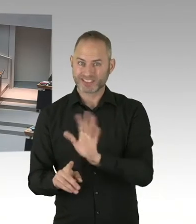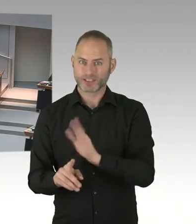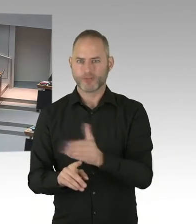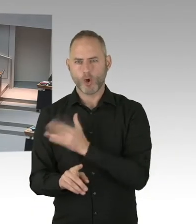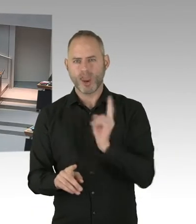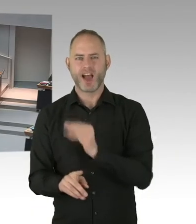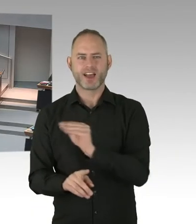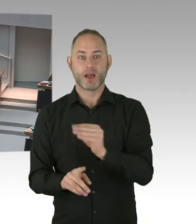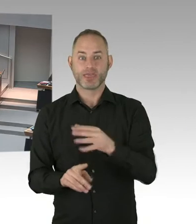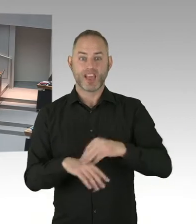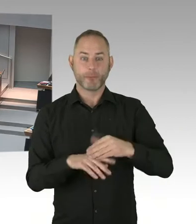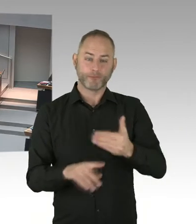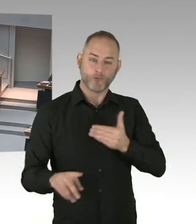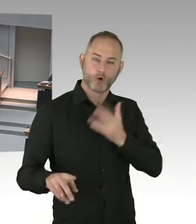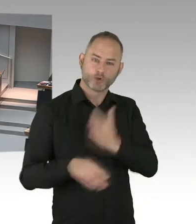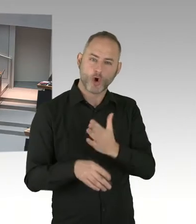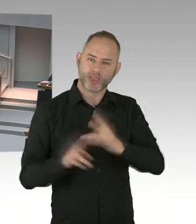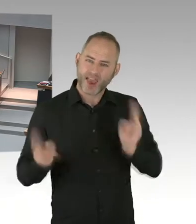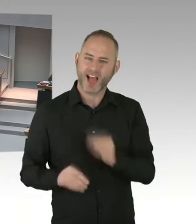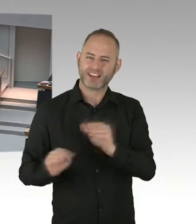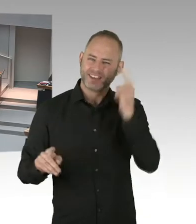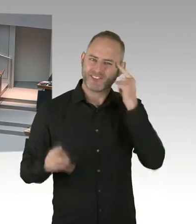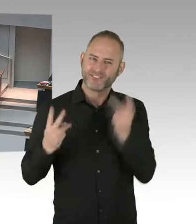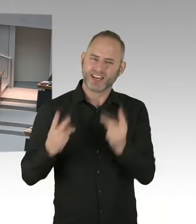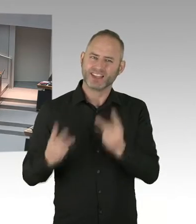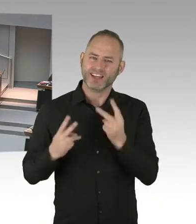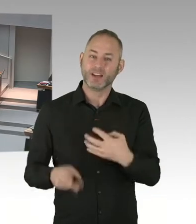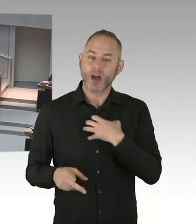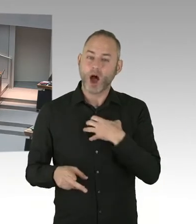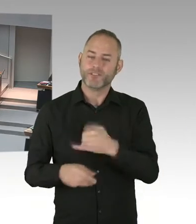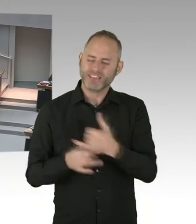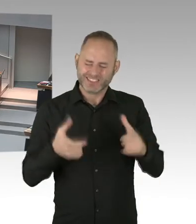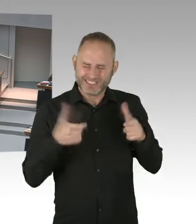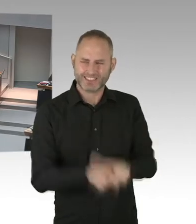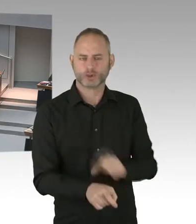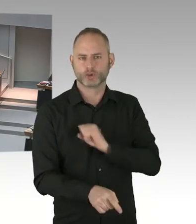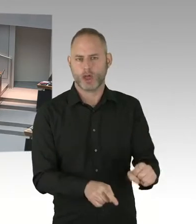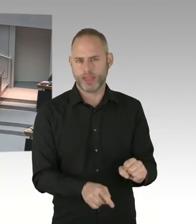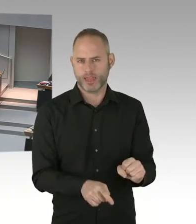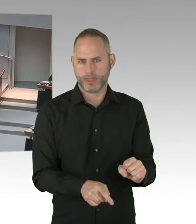Frau Kühnemann-Grunow von der SPD, bitteschön Frau Grunow. (Sprecherwechsel) Ja, im Sinne der 90/90/90/0 Ziele,